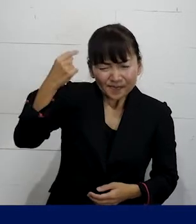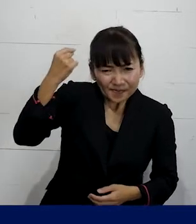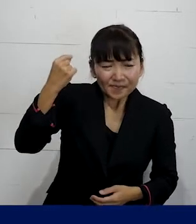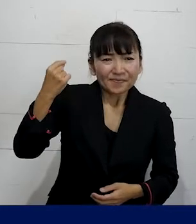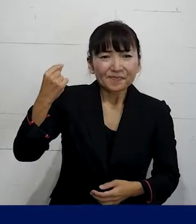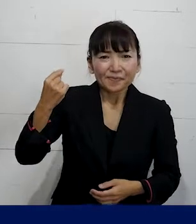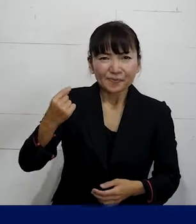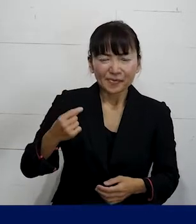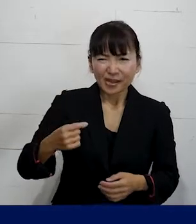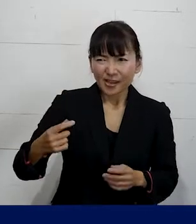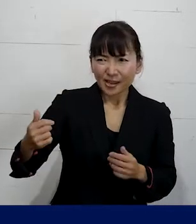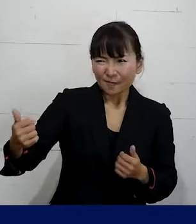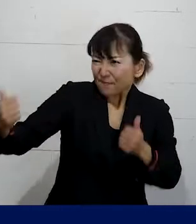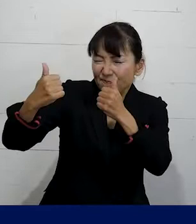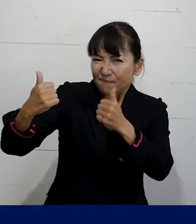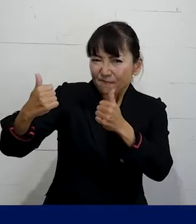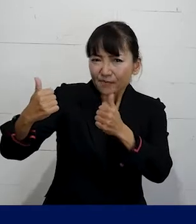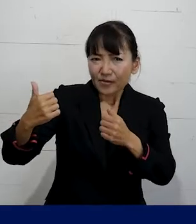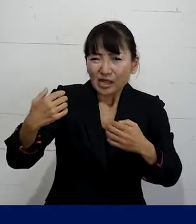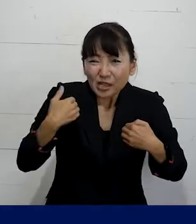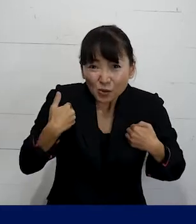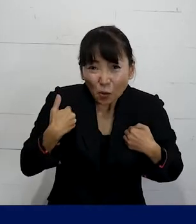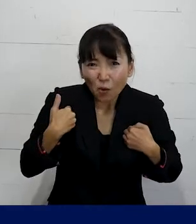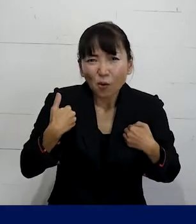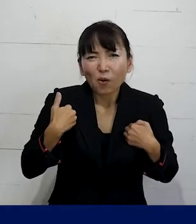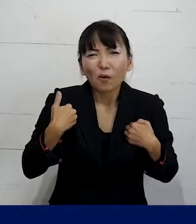徹底的に会社と戦わなきゃいけないっていうような